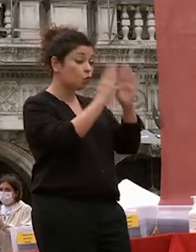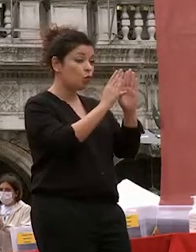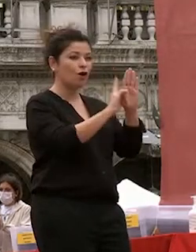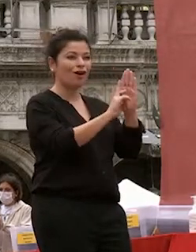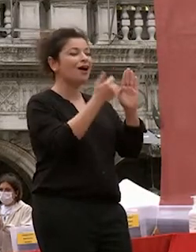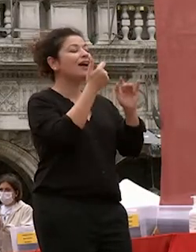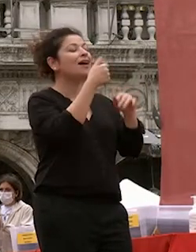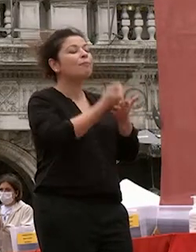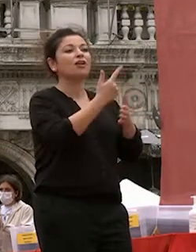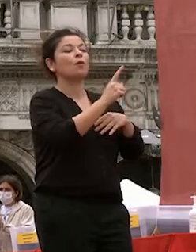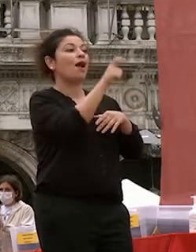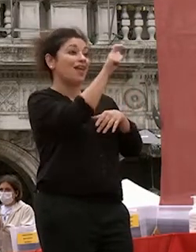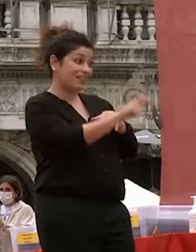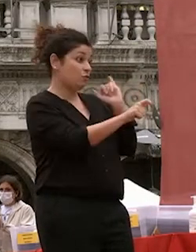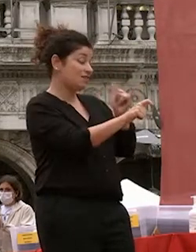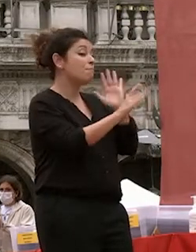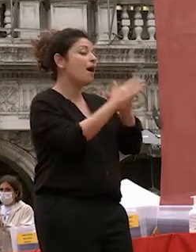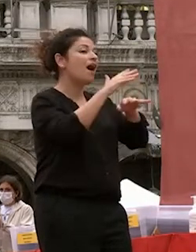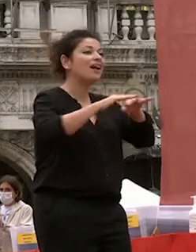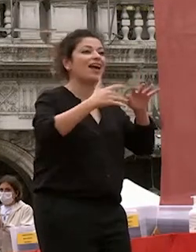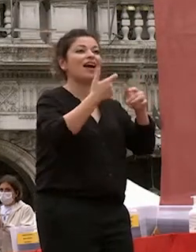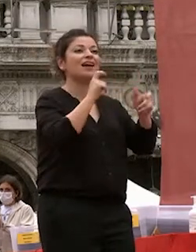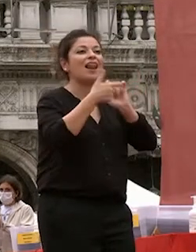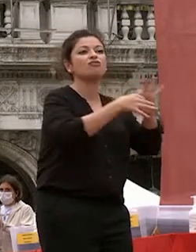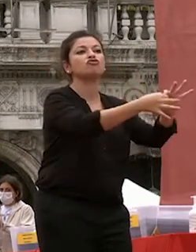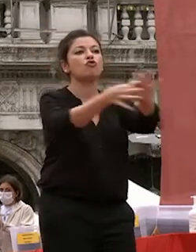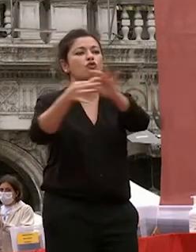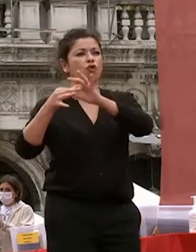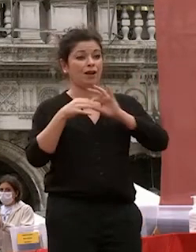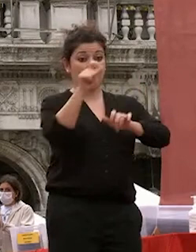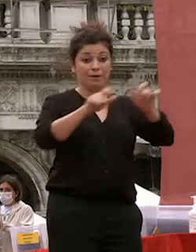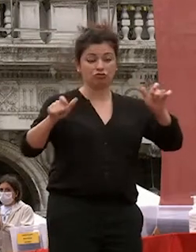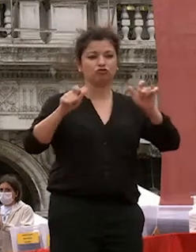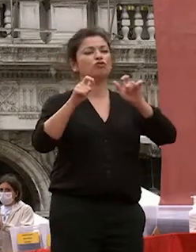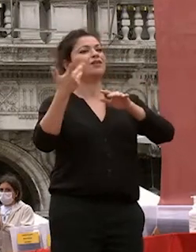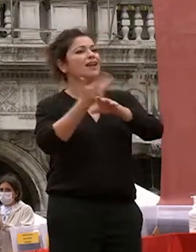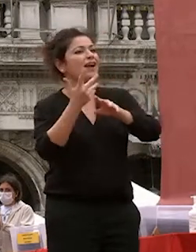con gli altri e con la natura con il cosmo